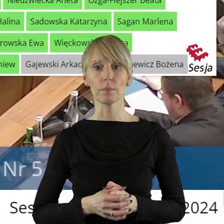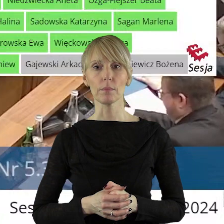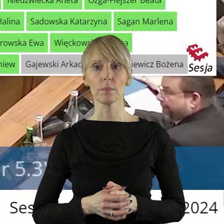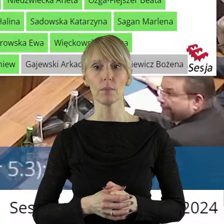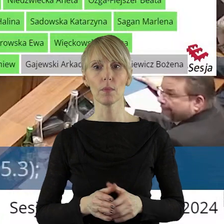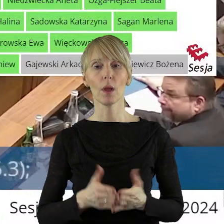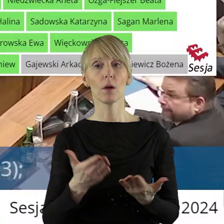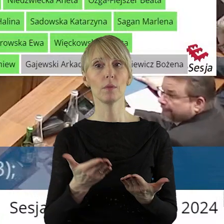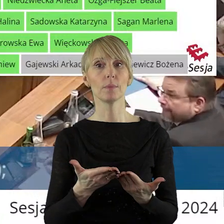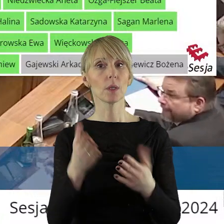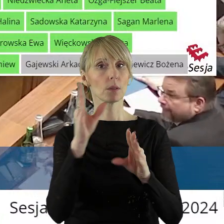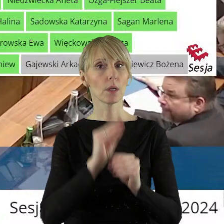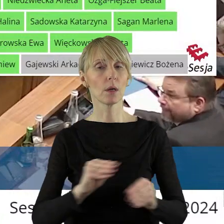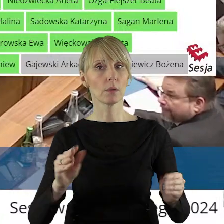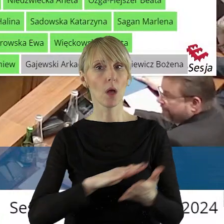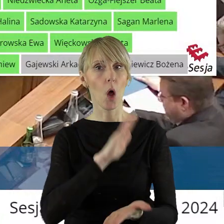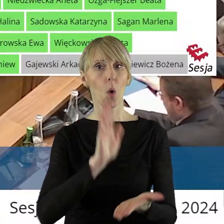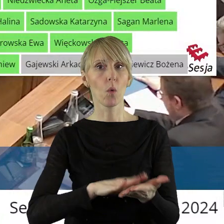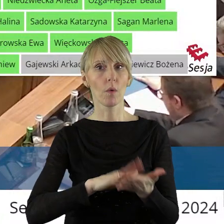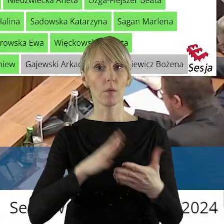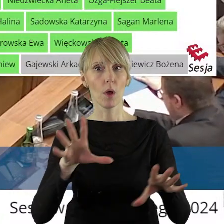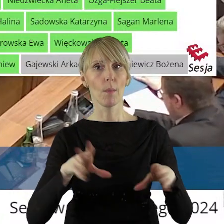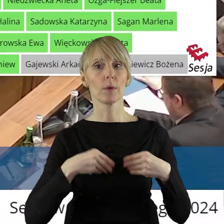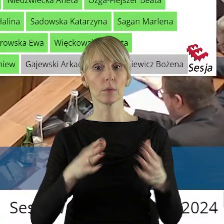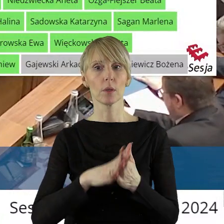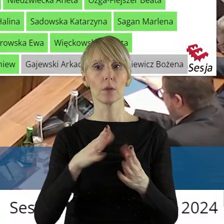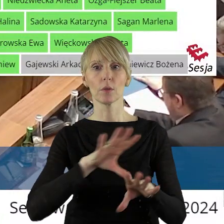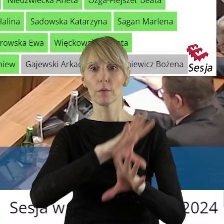Kończę głosowanie. Szanowni Państwo Radni! Uchwała została podjęta jednogłośnie,